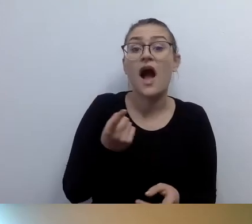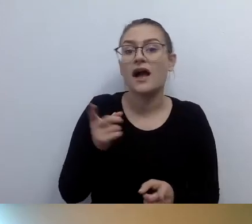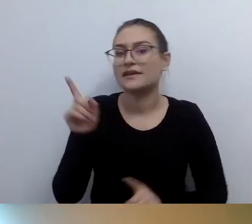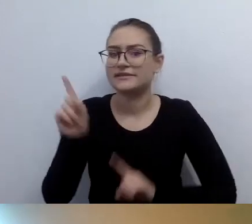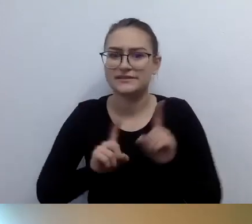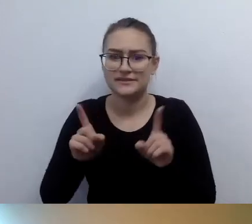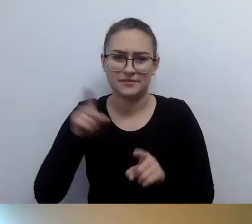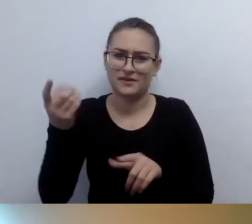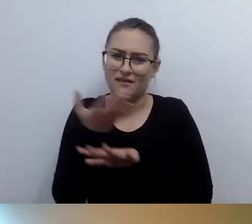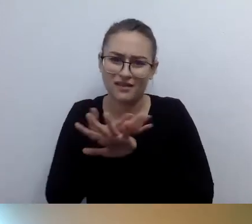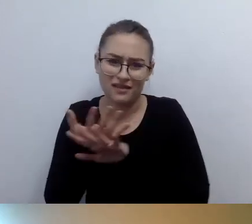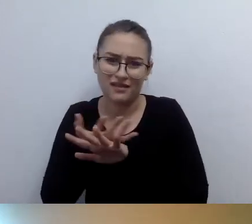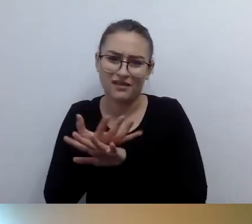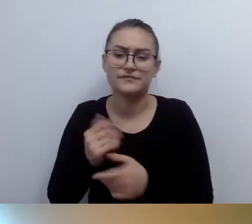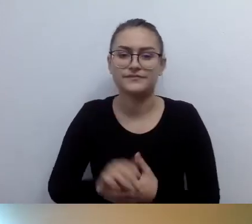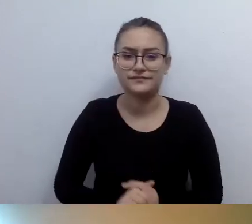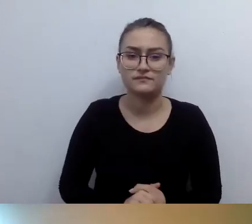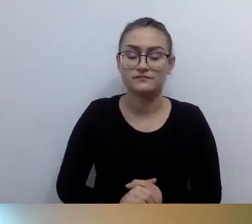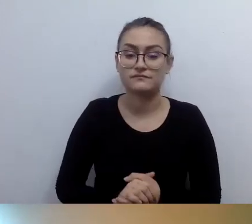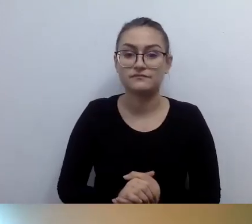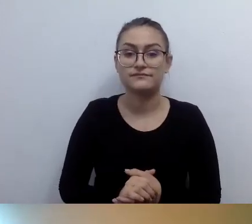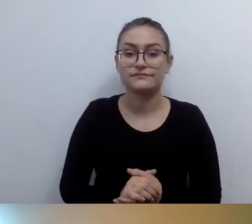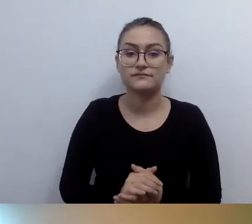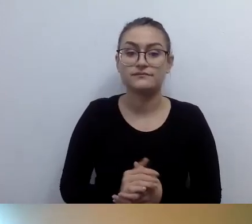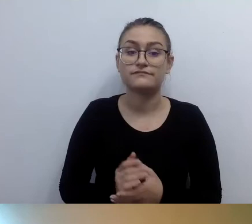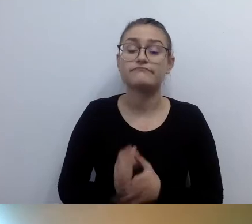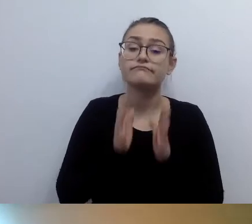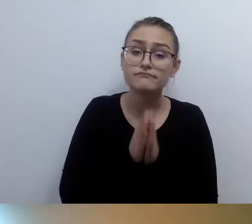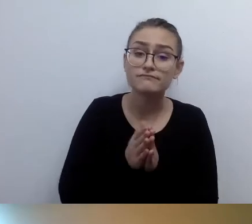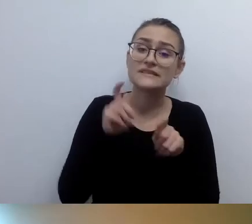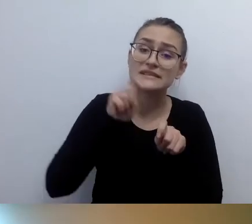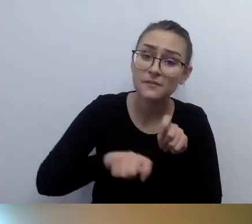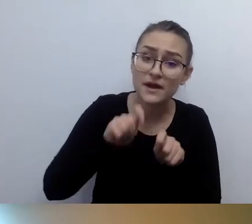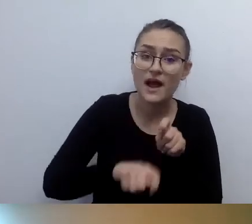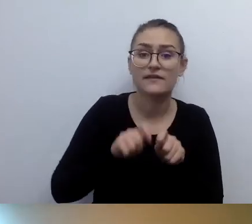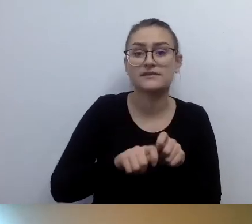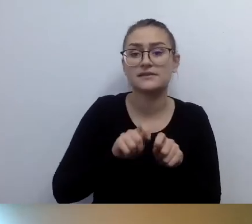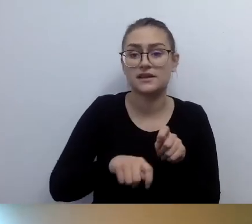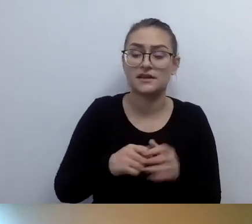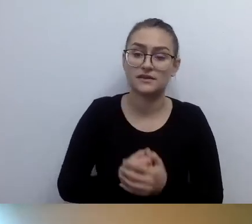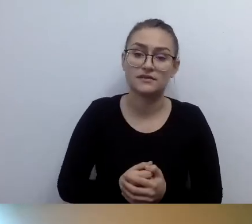Proszę nie dać się wprowadzić w ogromne koszty.